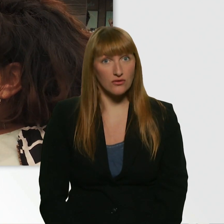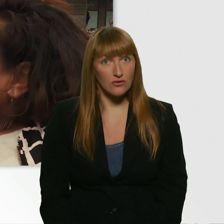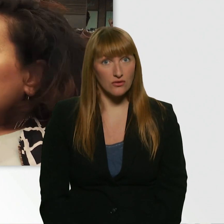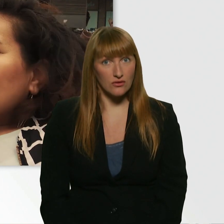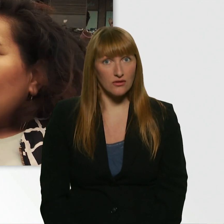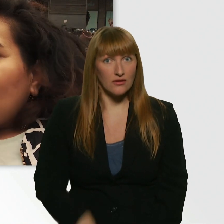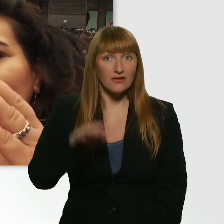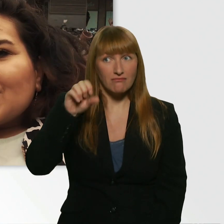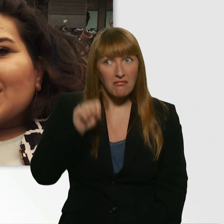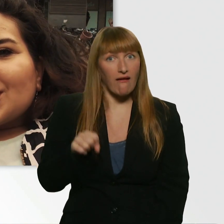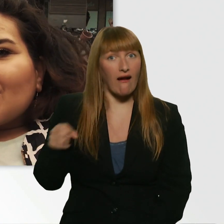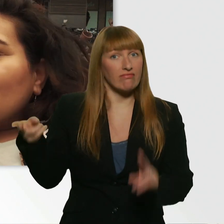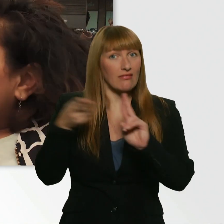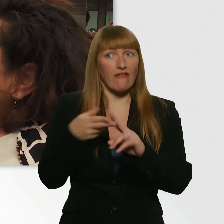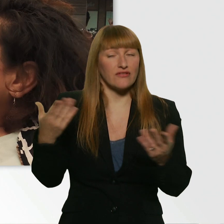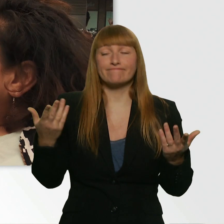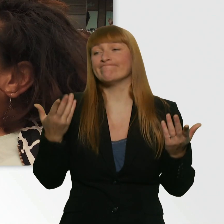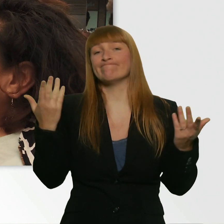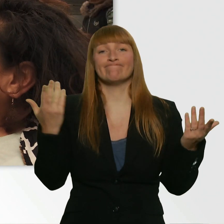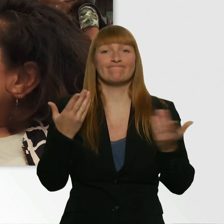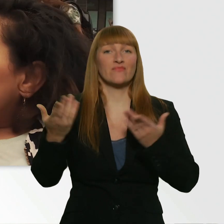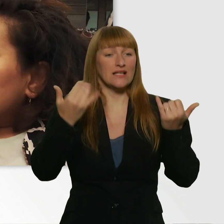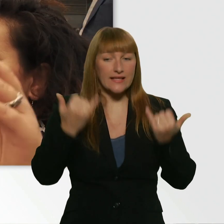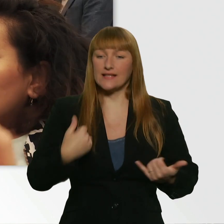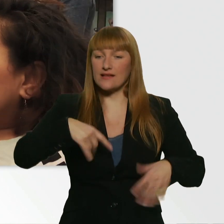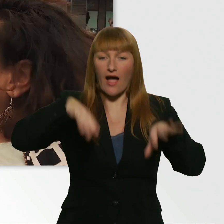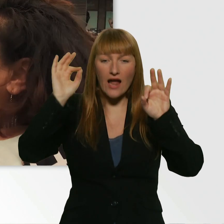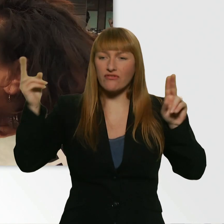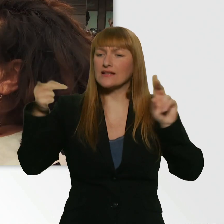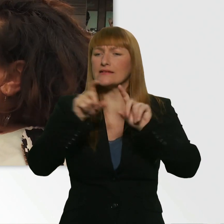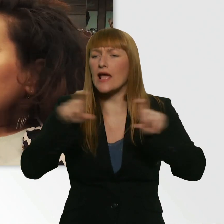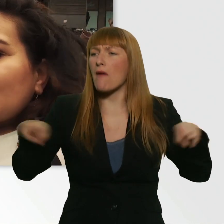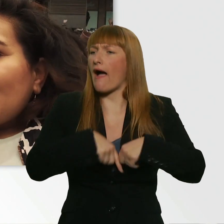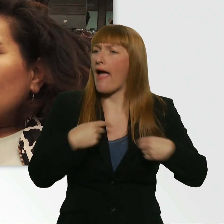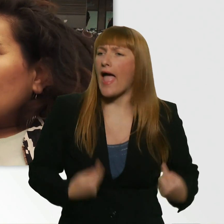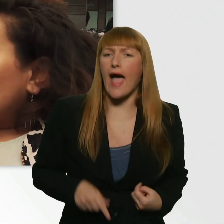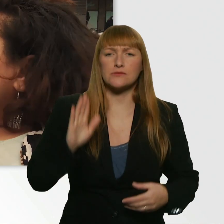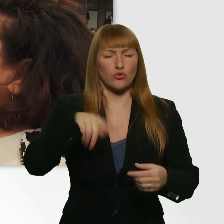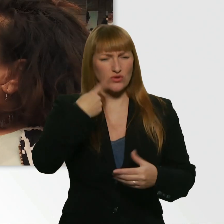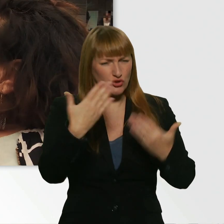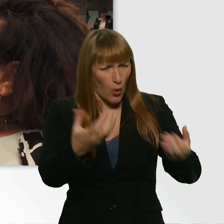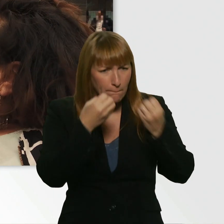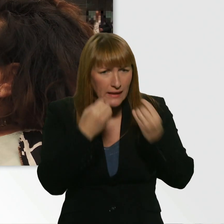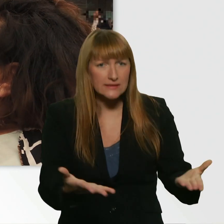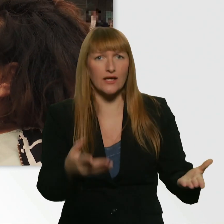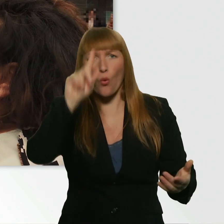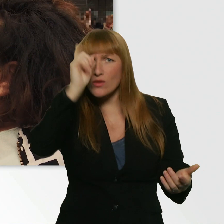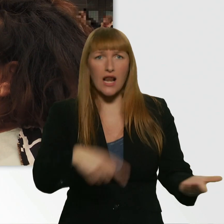Mein Gott, da fang ich schon die Show hier an mit Dating und Herzblatt-Kübra. Und dann klärst du die Nummer nicht. - Ja.